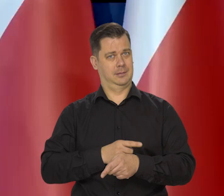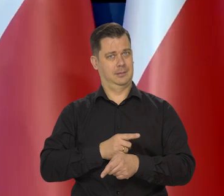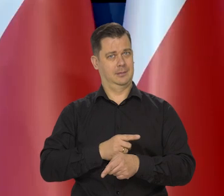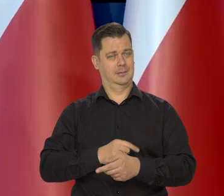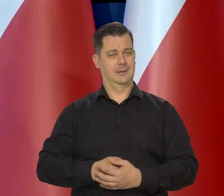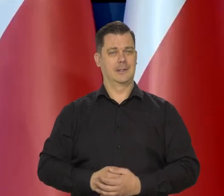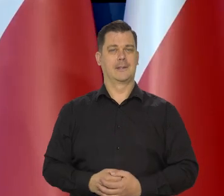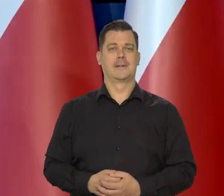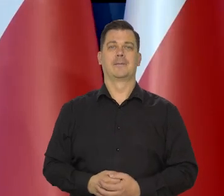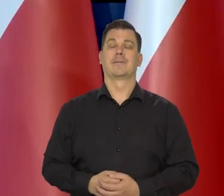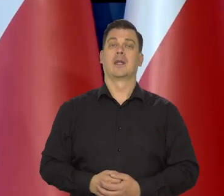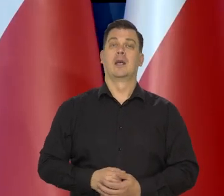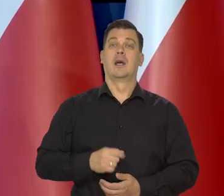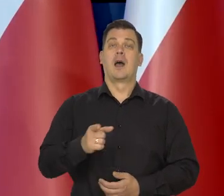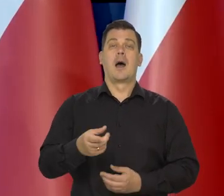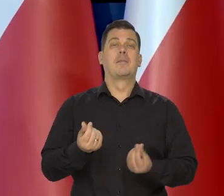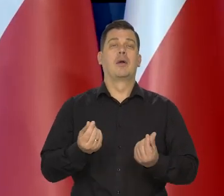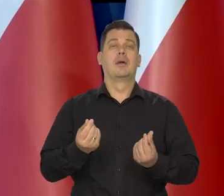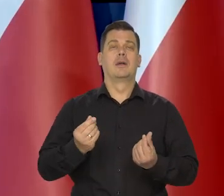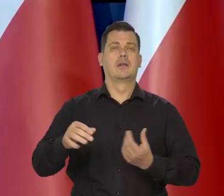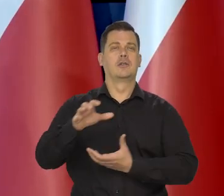Jeśli chodzi o politykę pieniężną na świecie,